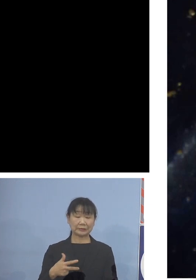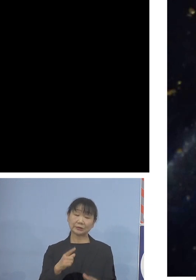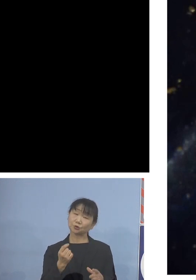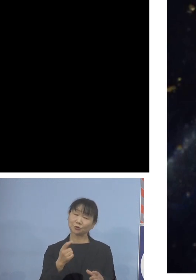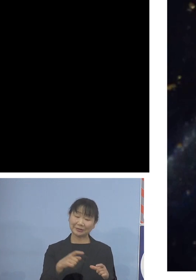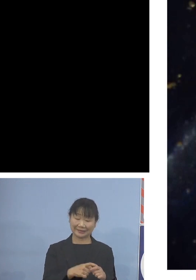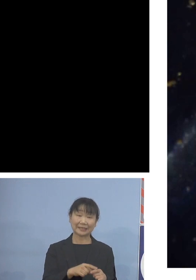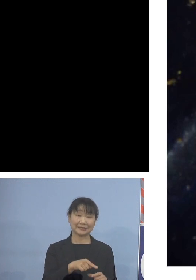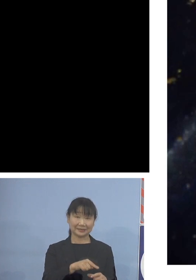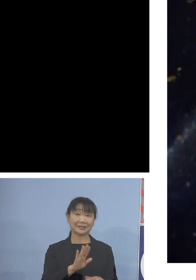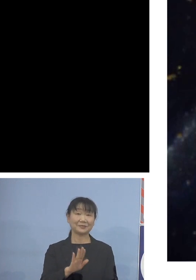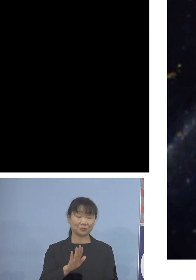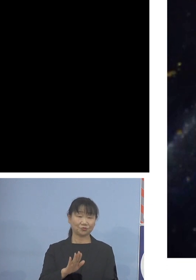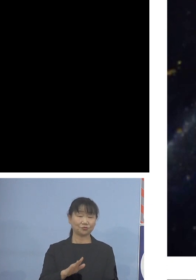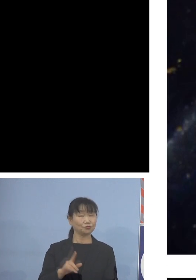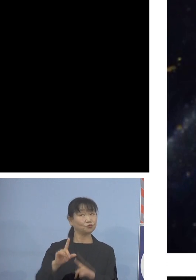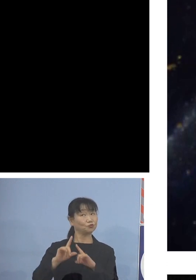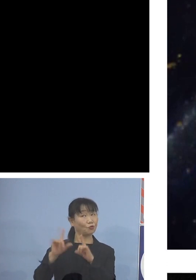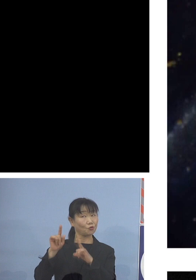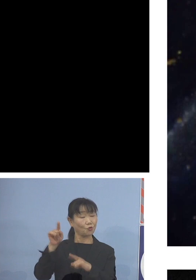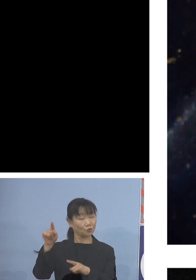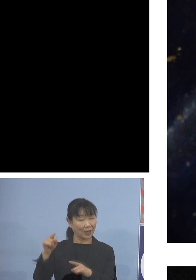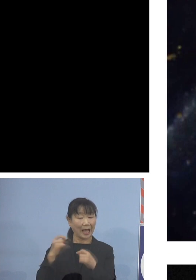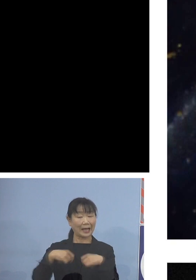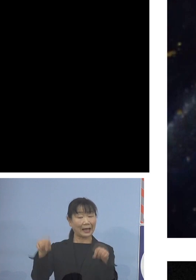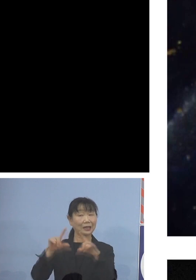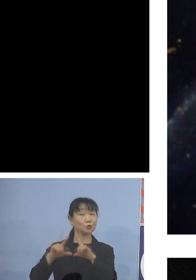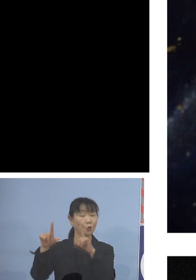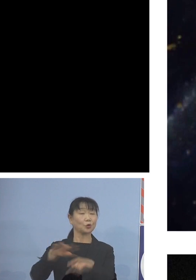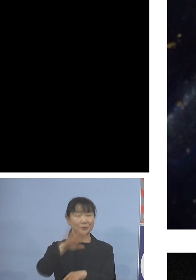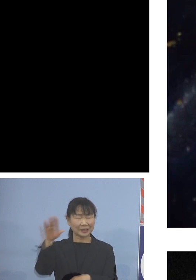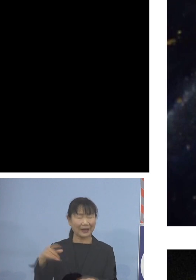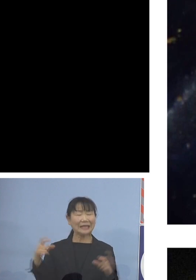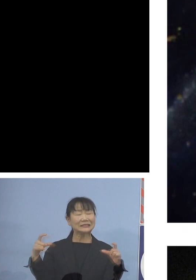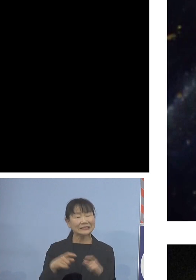よく東京はじめ関東の皆様方は ちいちゃいアワビと言われるんですけれど